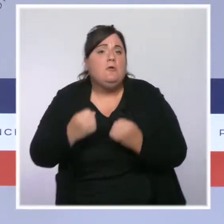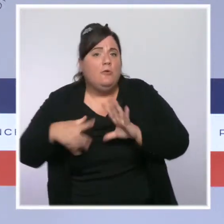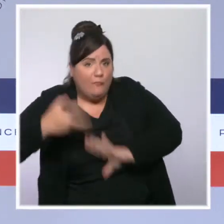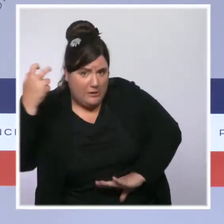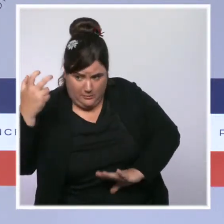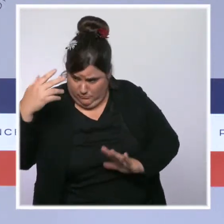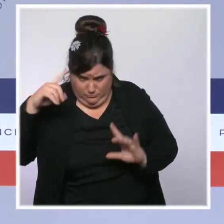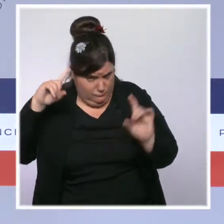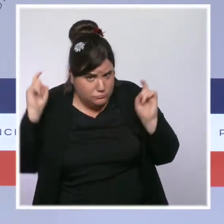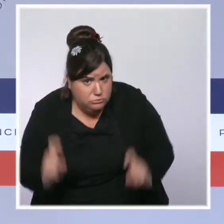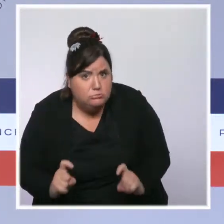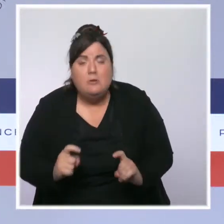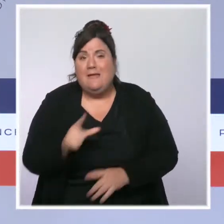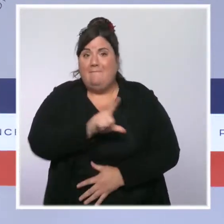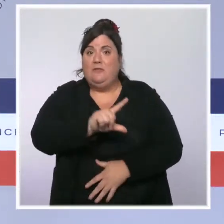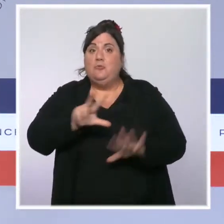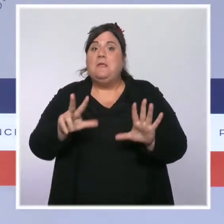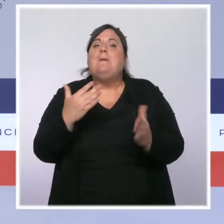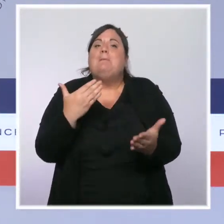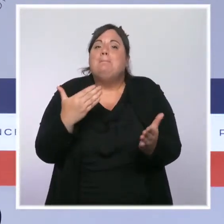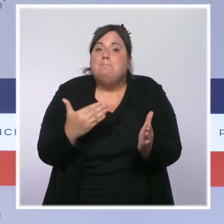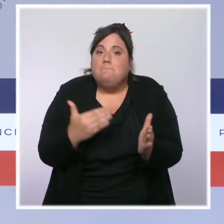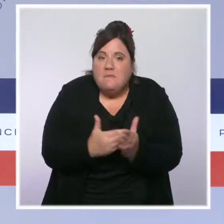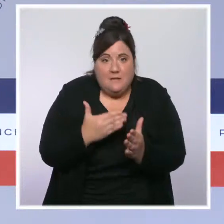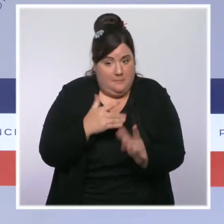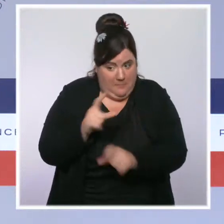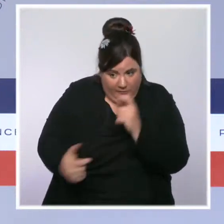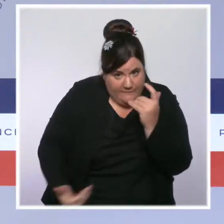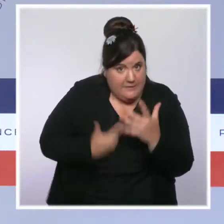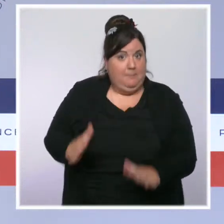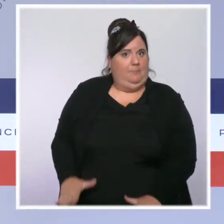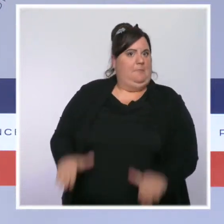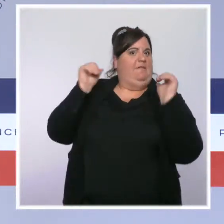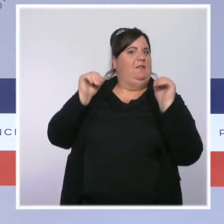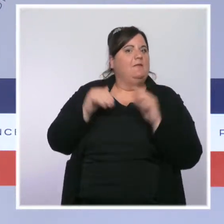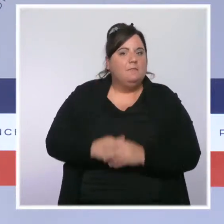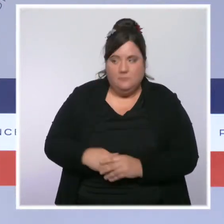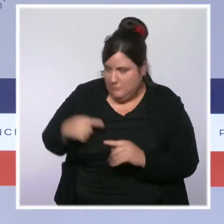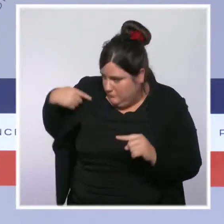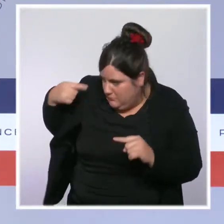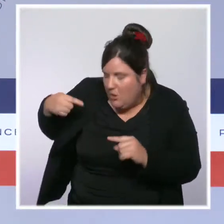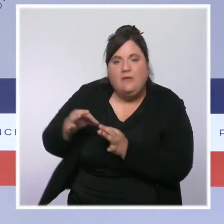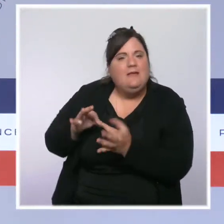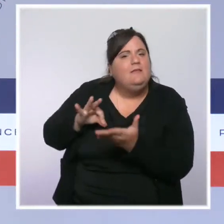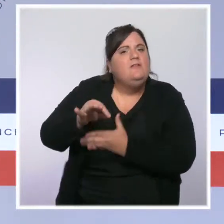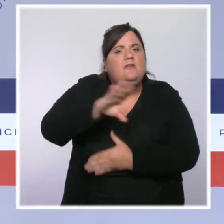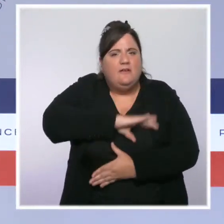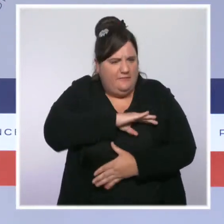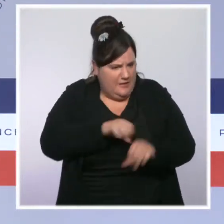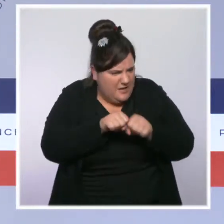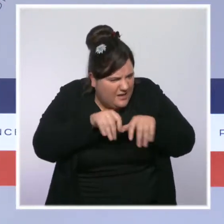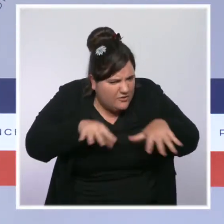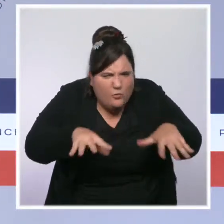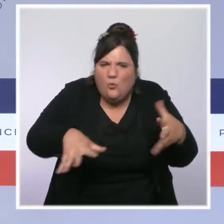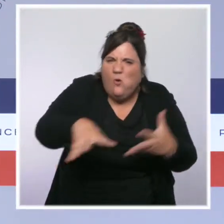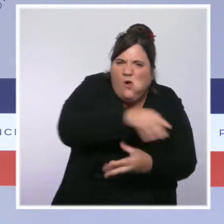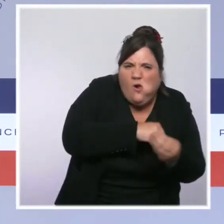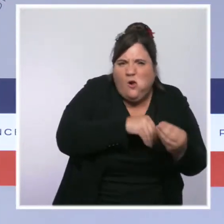Nous avons avancé aussi à pas de géant contre les trafics grâce à notre stratégie de pilonnage. Rien que ce semestre, près de 8 000 trafics